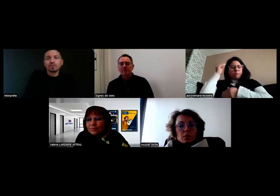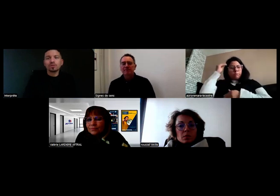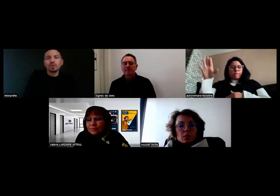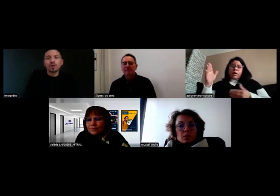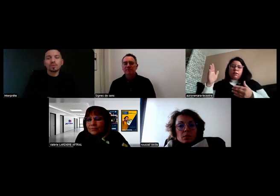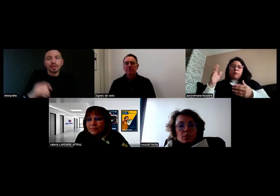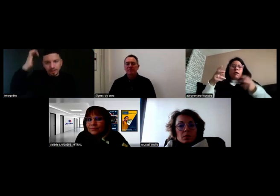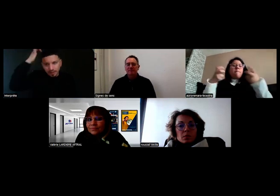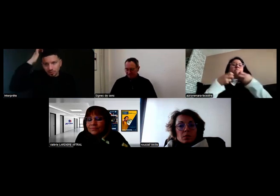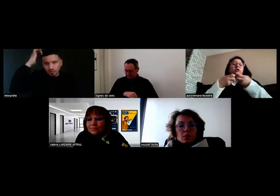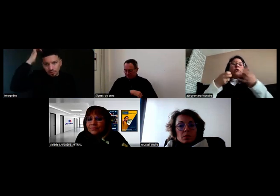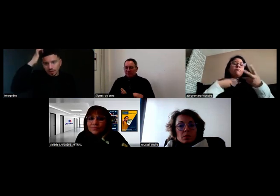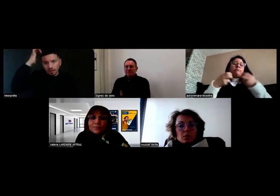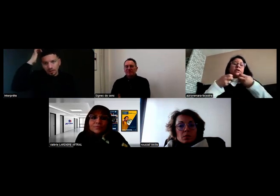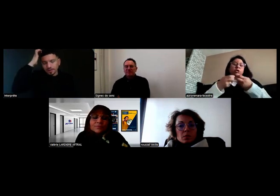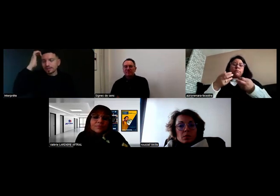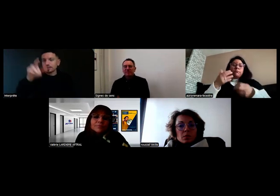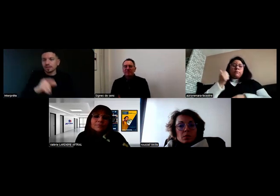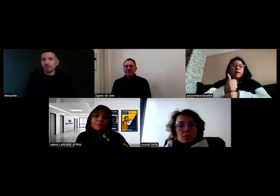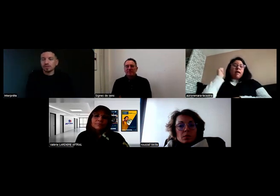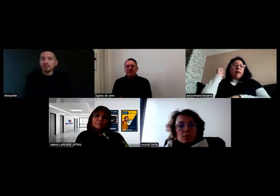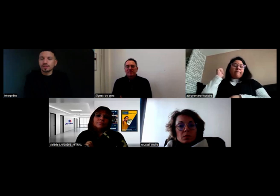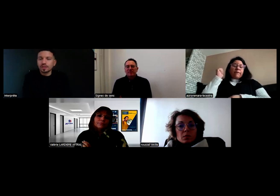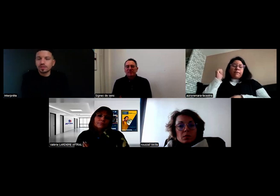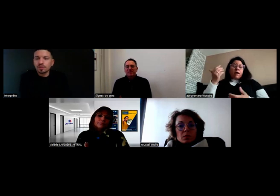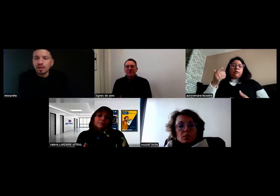Pour répondre à cette question, qui est très intéressante.